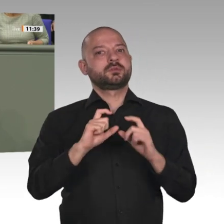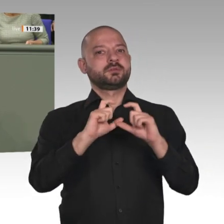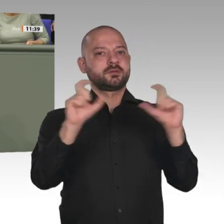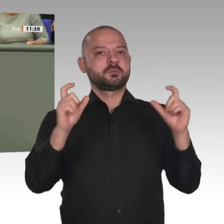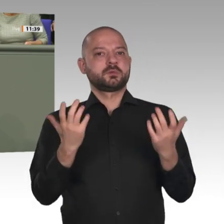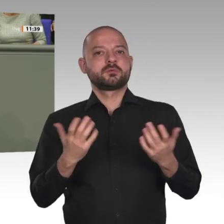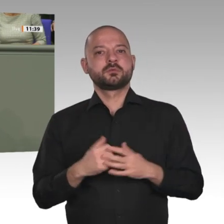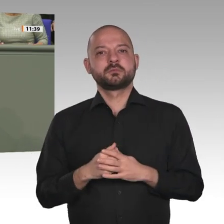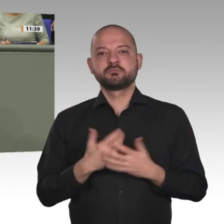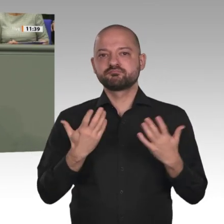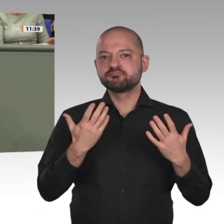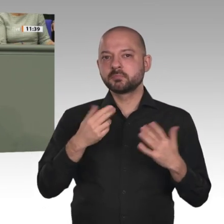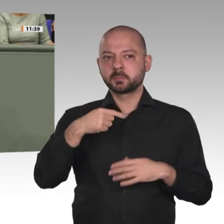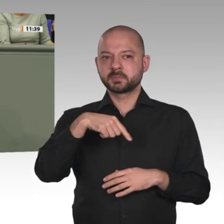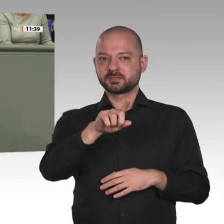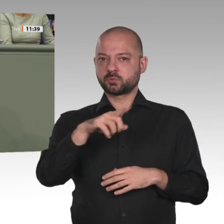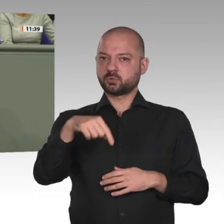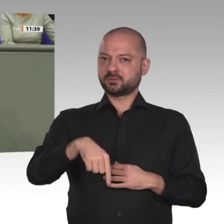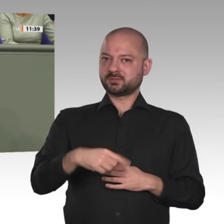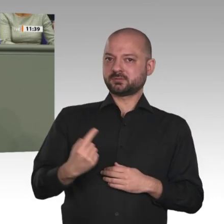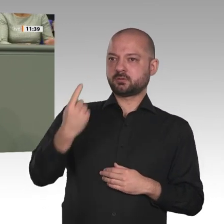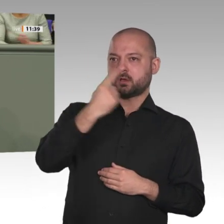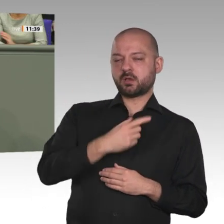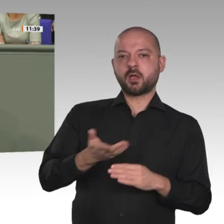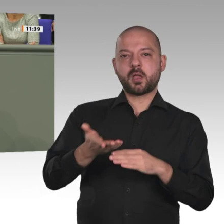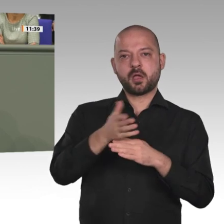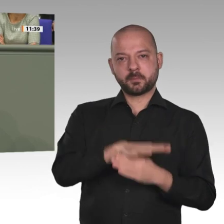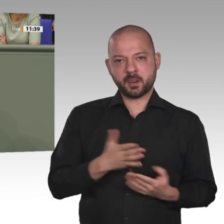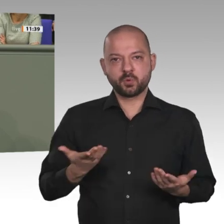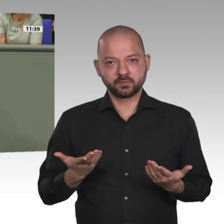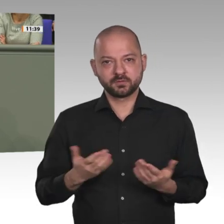begrüßen, wenn gerade in diesem Kontext die so viel beschworene europäische Solidarität